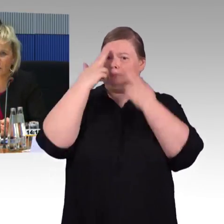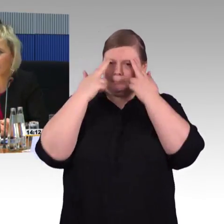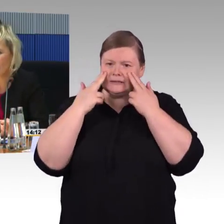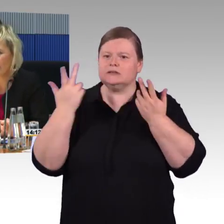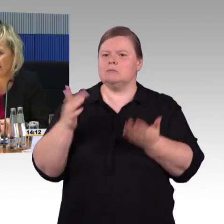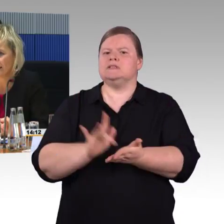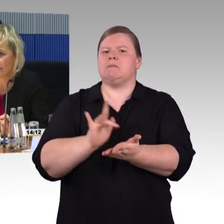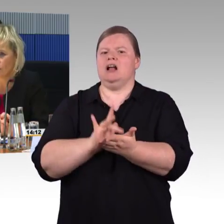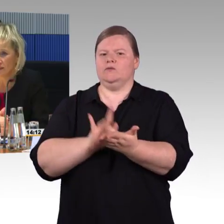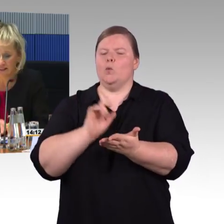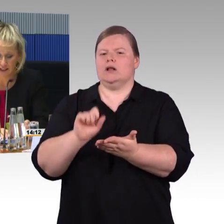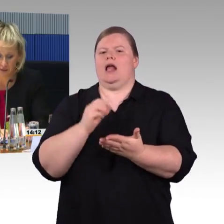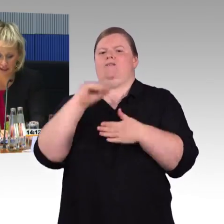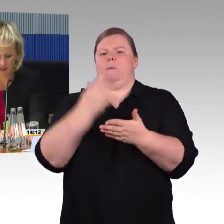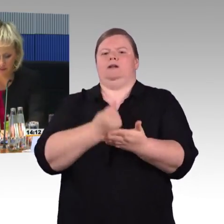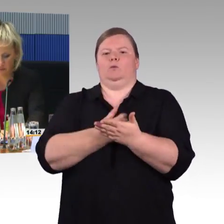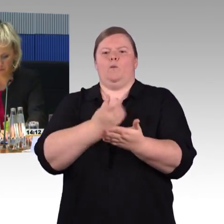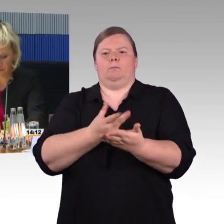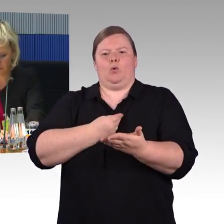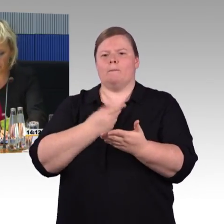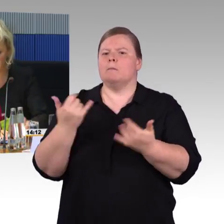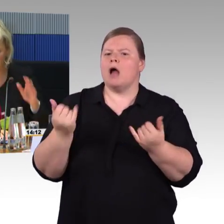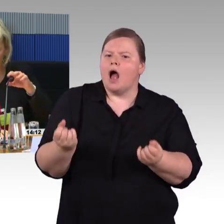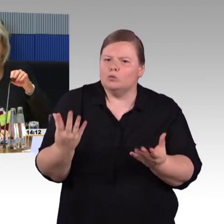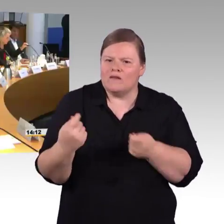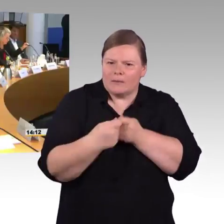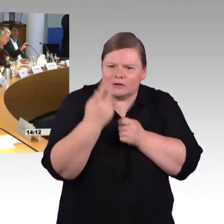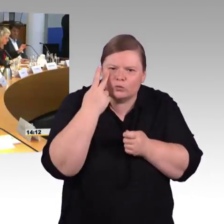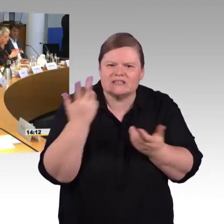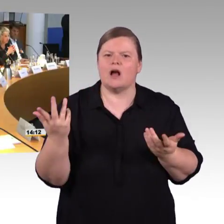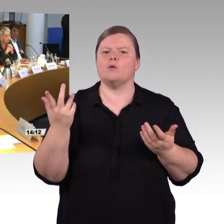und meinen Nachredner noch ein bisschen Zeit belassen. (Rednerwechsel) Vielen Dank, Frau Engel-Kuhn.